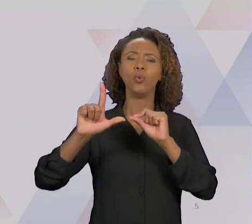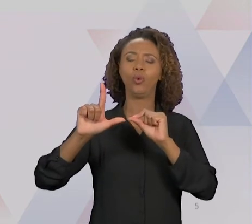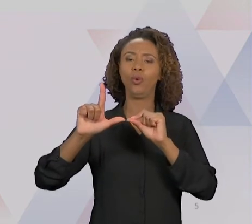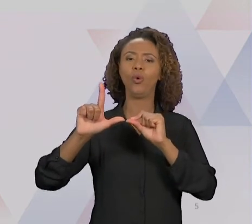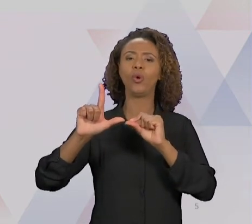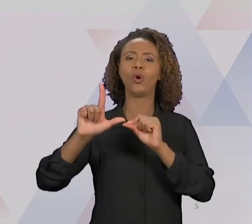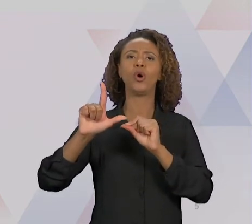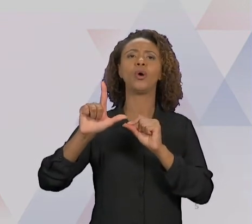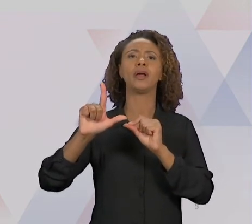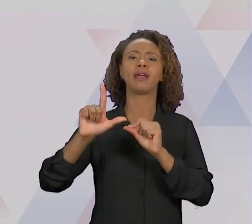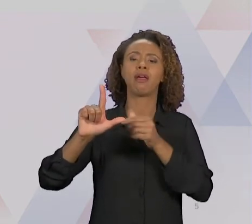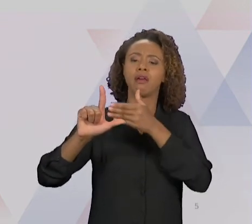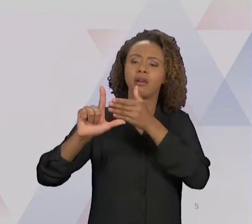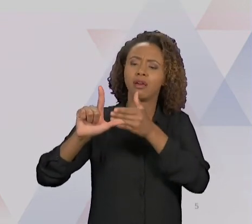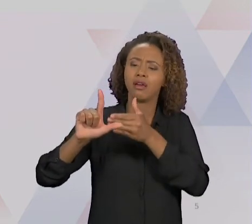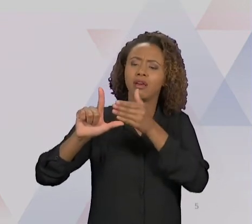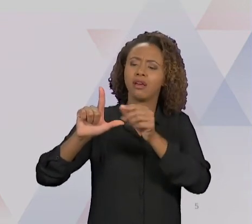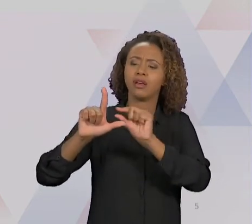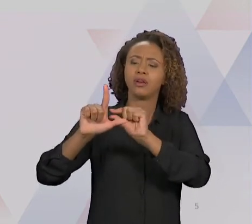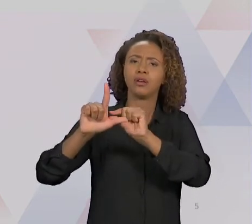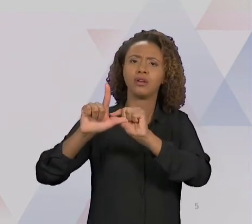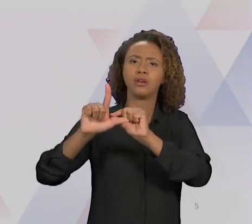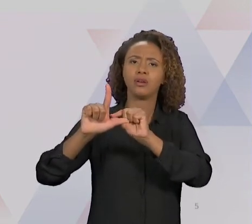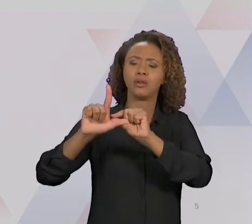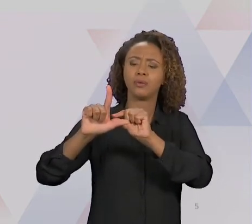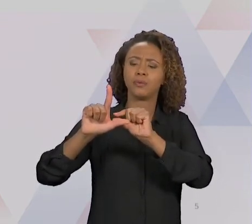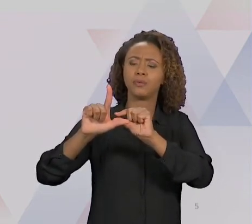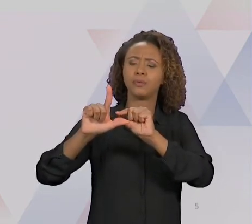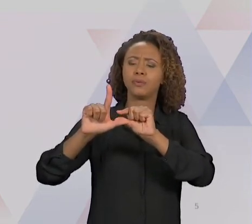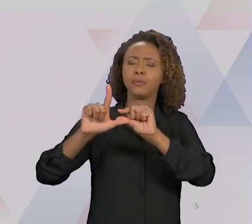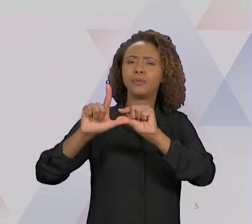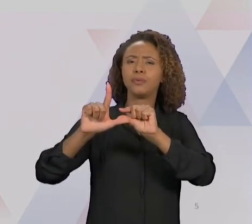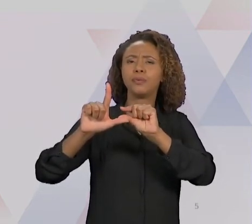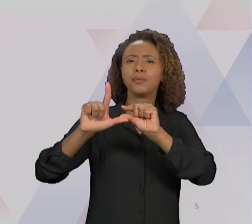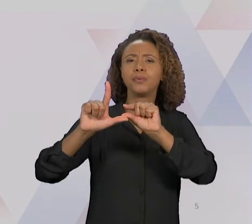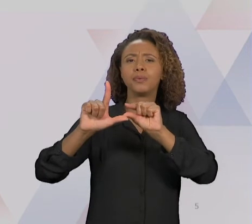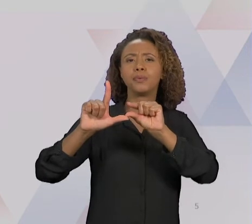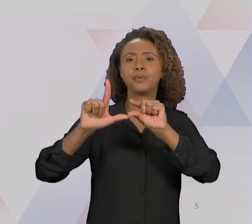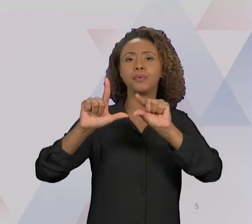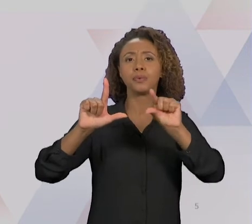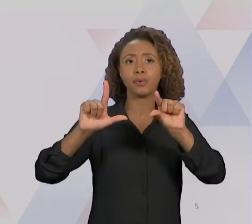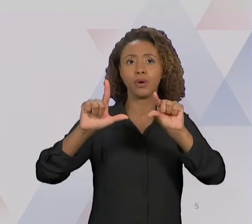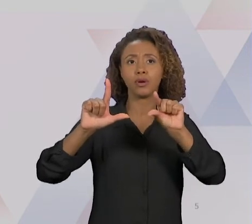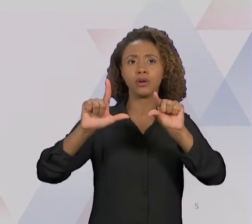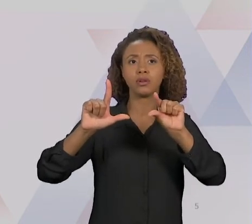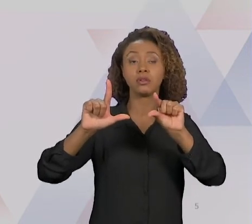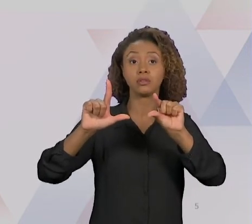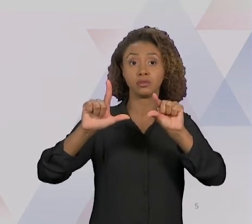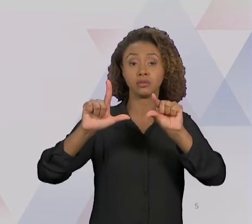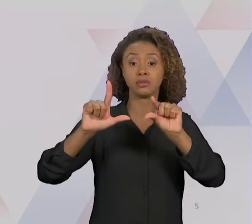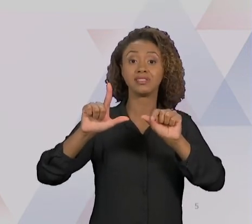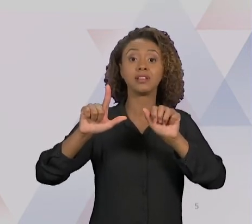TER, TALVEZ, O MESMO GRAU DE MELHORIA NA REENGENHARIA, MAS NUM TEMPO MUITO MAIOR. A